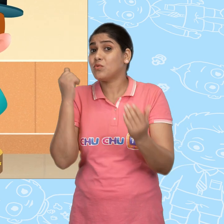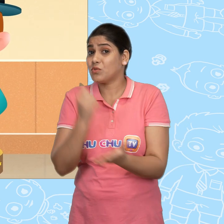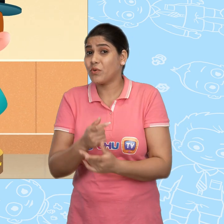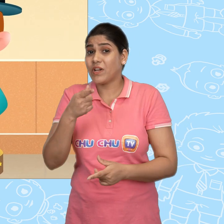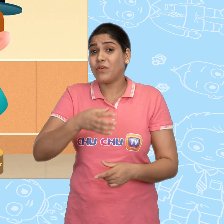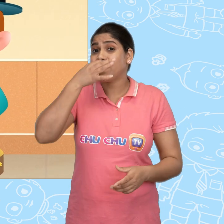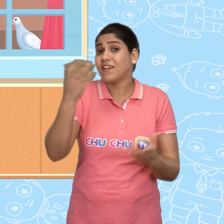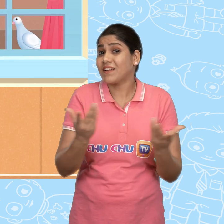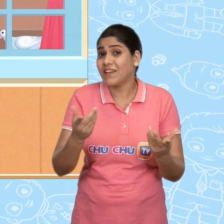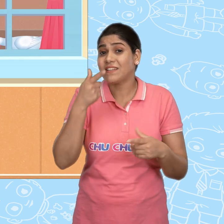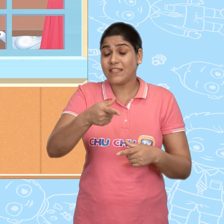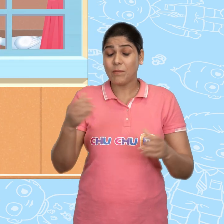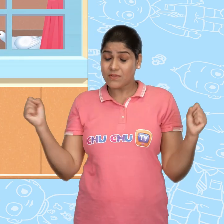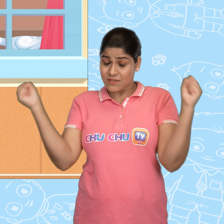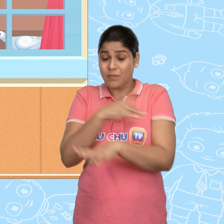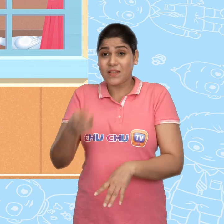और ये कहना की ये भी चमत्कारी है.